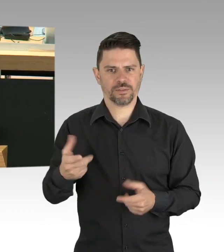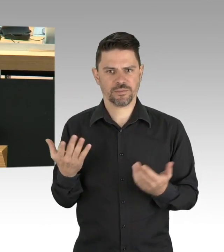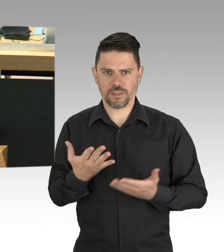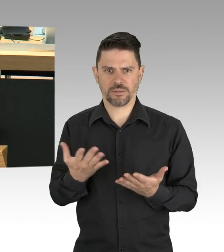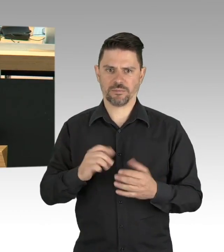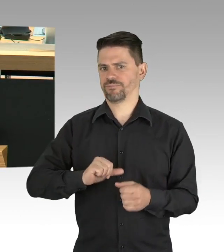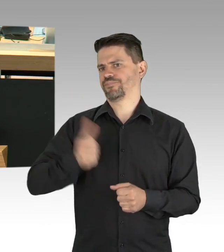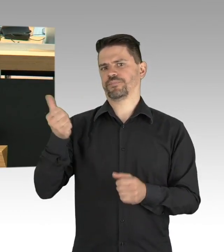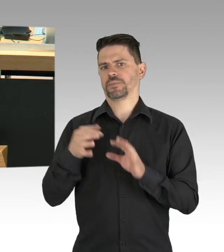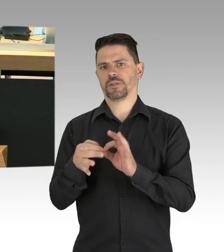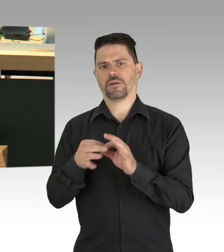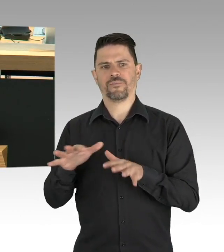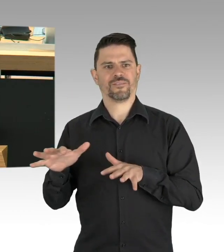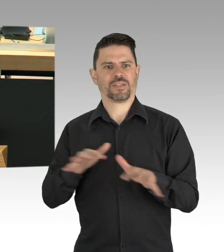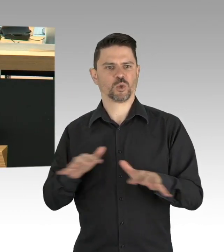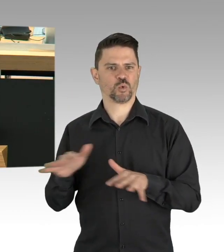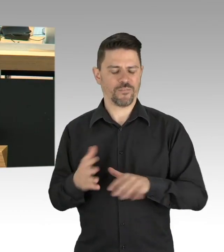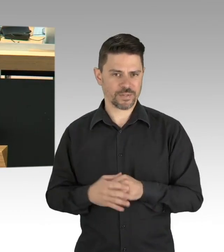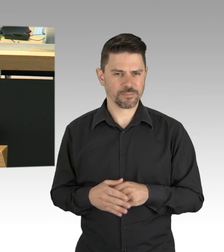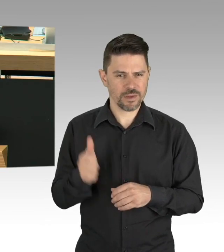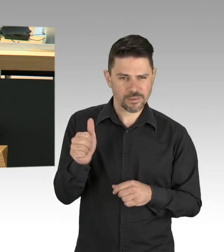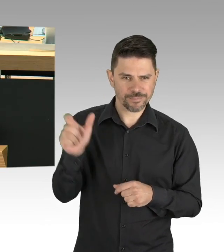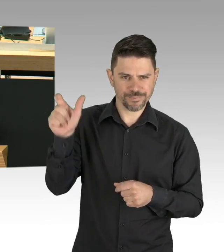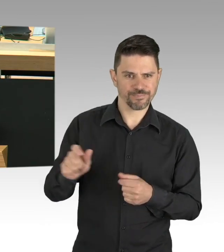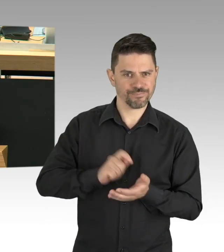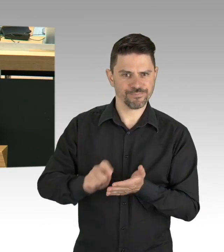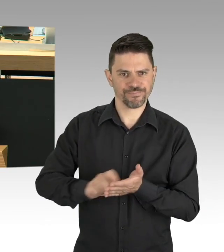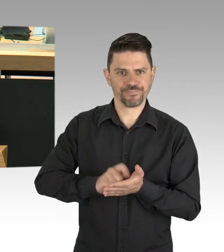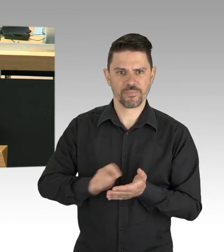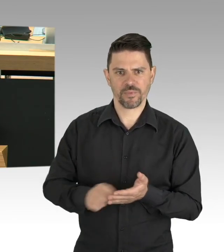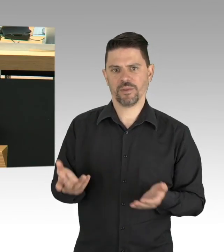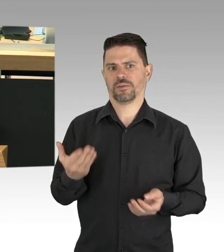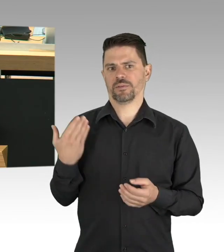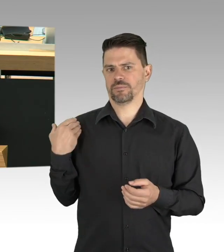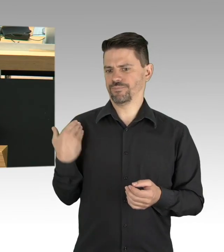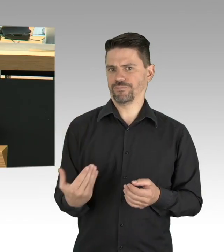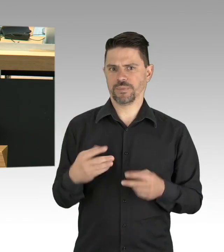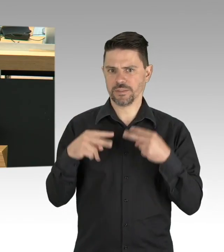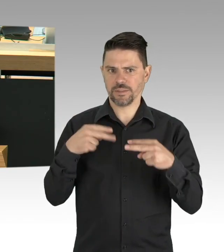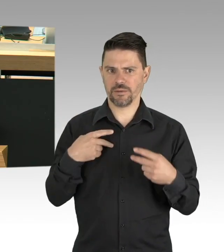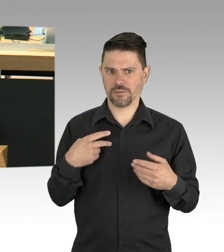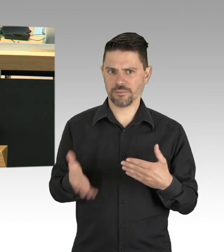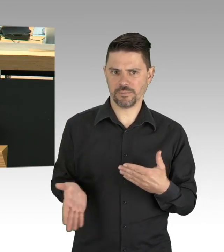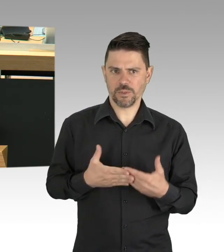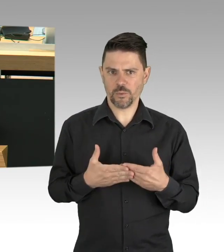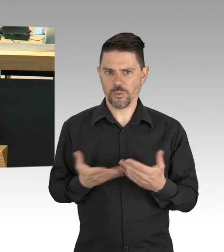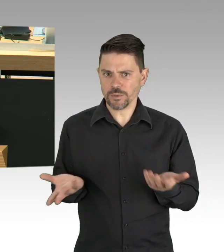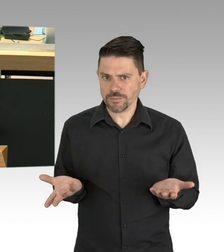und wir haben noch zwei Angestellte. Wir können nicht mehr lange durchhalten, wann können wir wieder aufmachen?“ Zitat Ende.